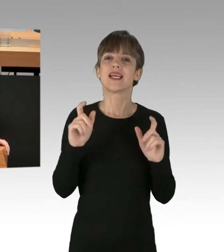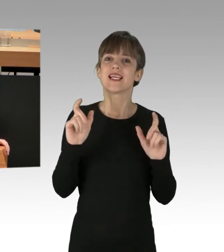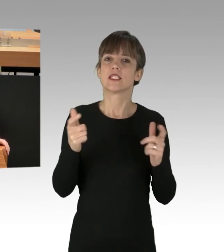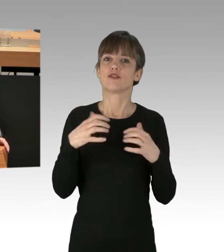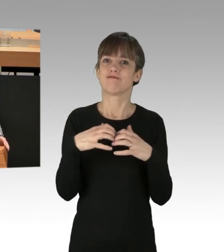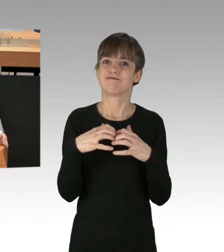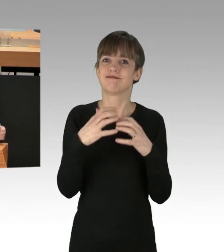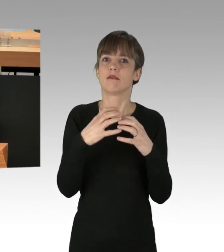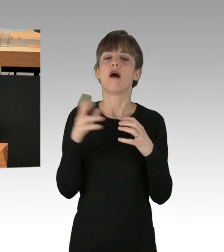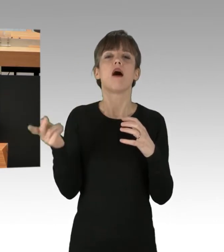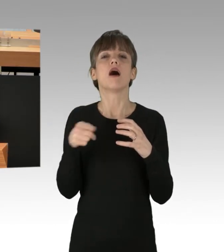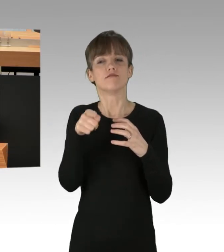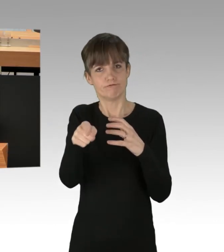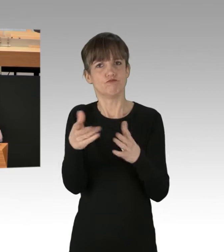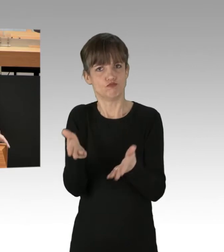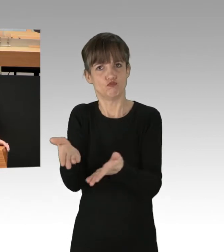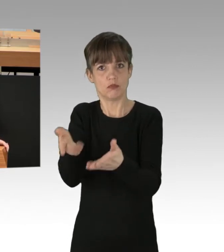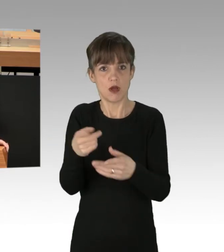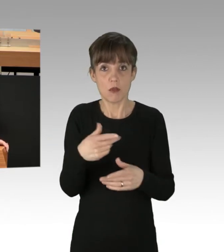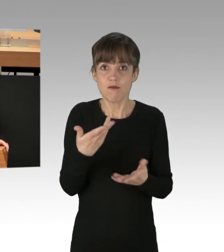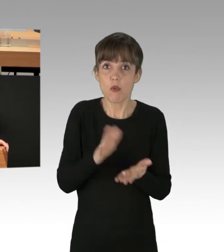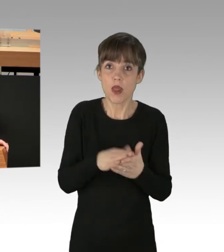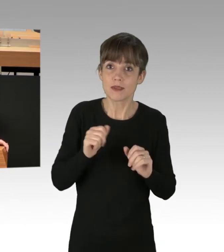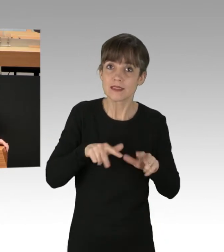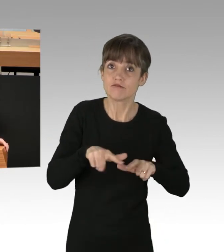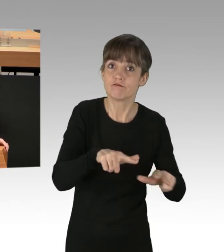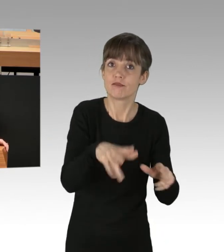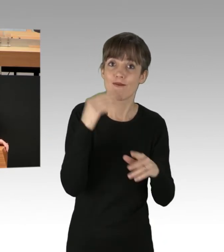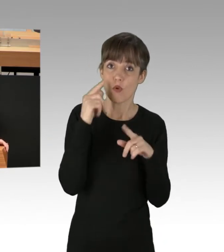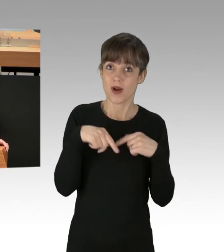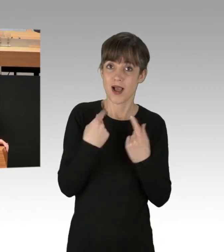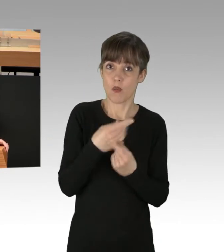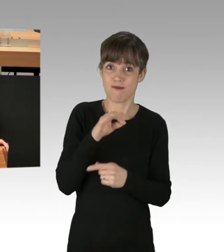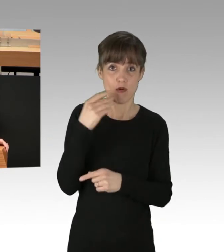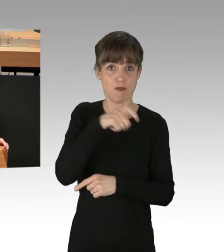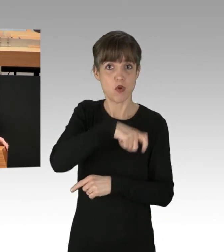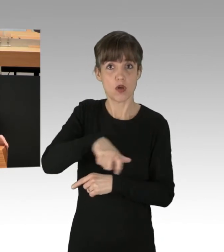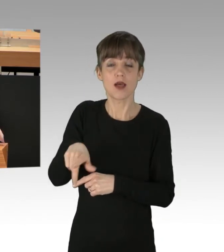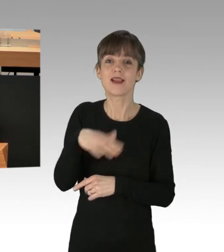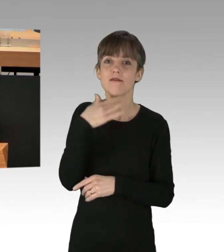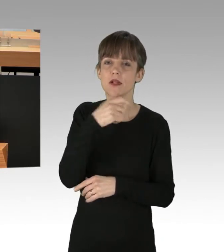statt für Wohnraum in Berlin zu sorgen, dann verlieren viele Menschen nach Ihrem unvermeidlichen Scheitern das Vertrauen in den Rechtsstaat